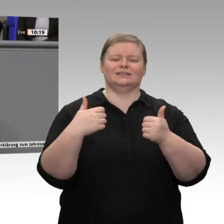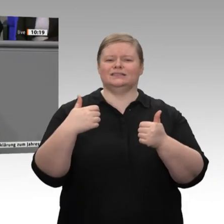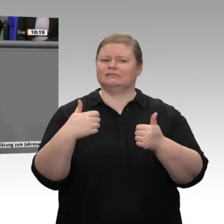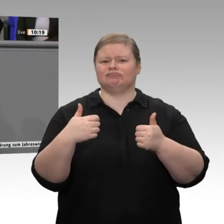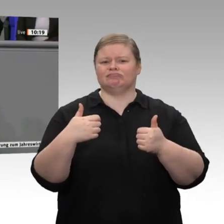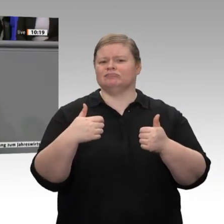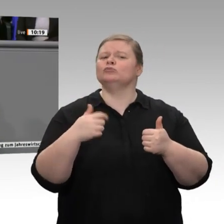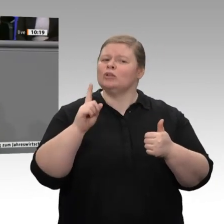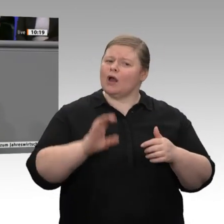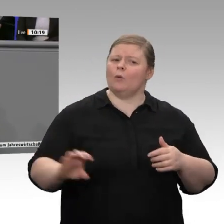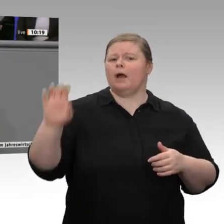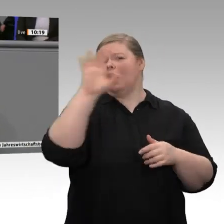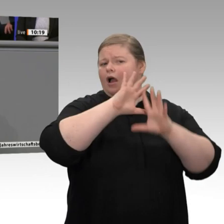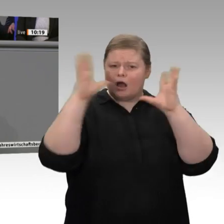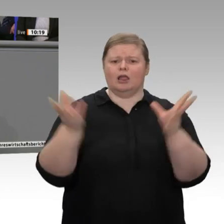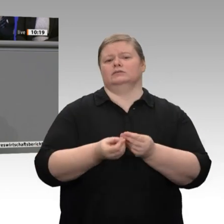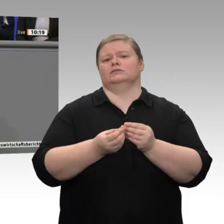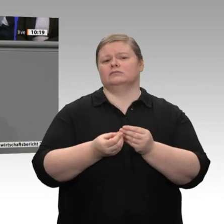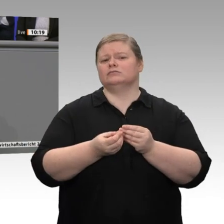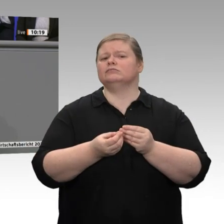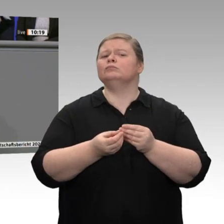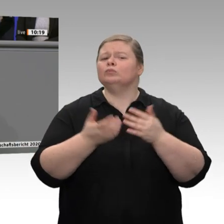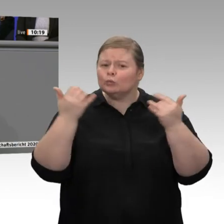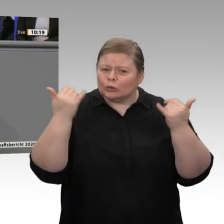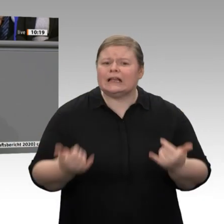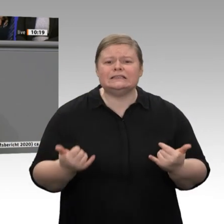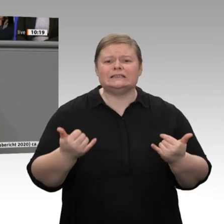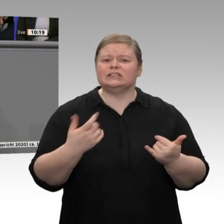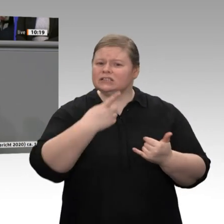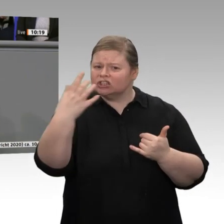Jetzt wollen Sie auch noch die Wettbewerbsfähigkeit Deutschlands verbieten. Das ist mit uns